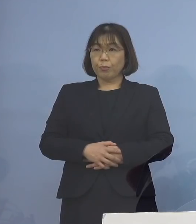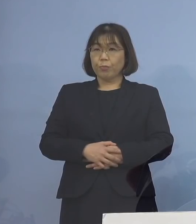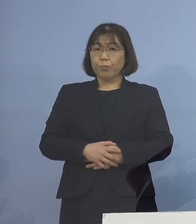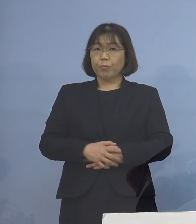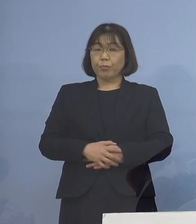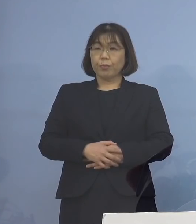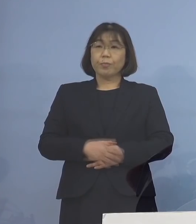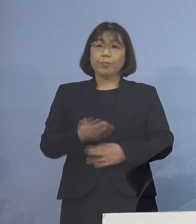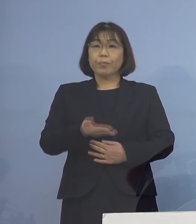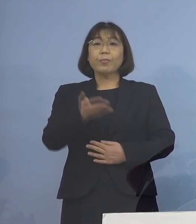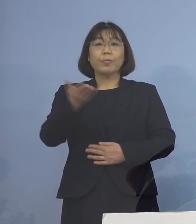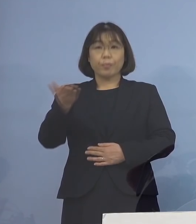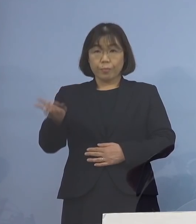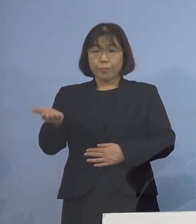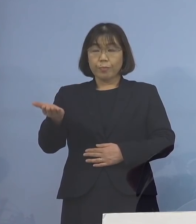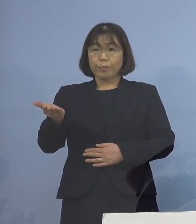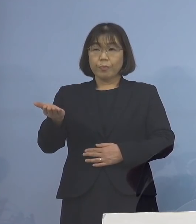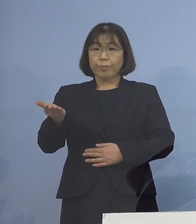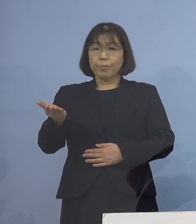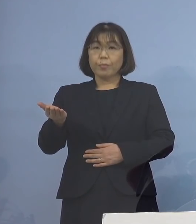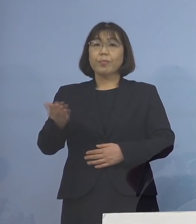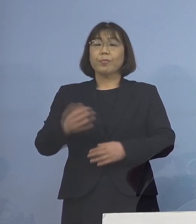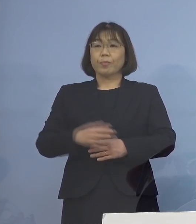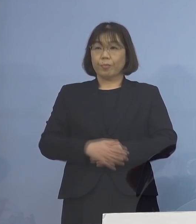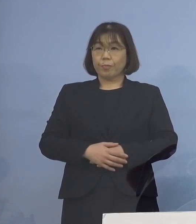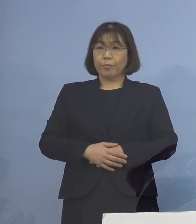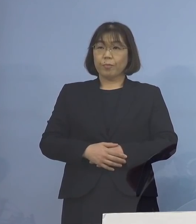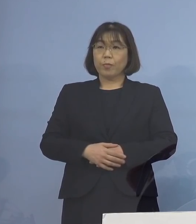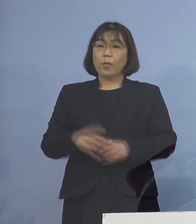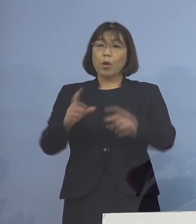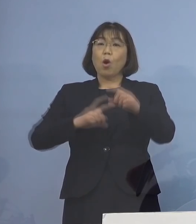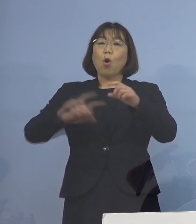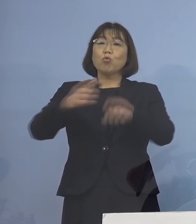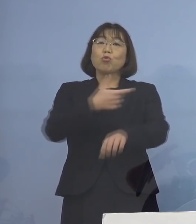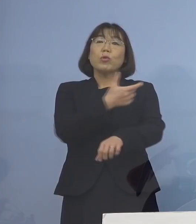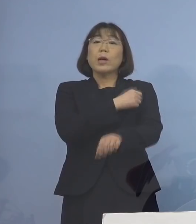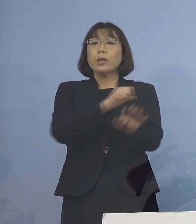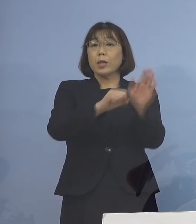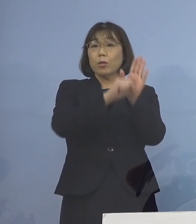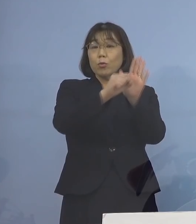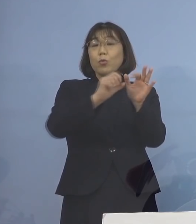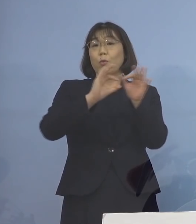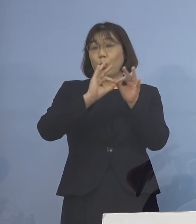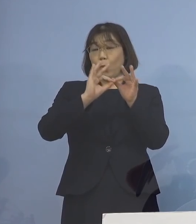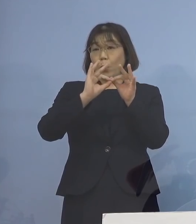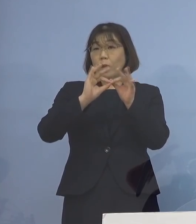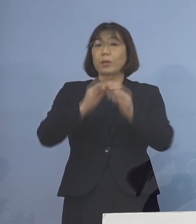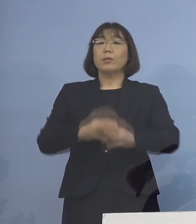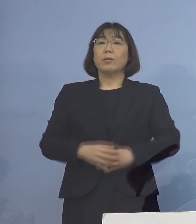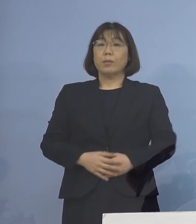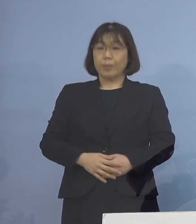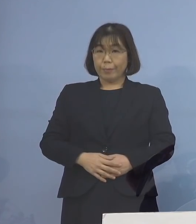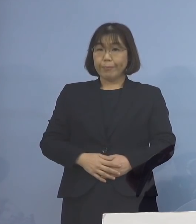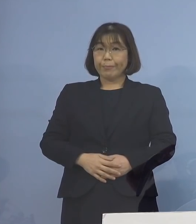次に4番目として 追加接種の効果についてであります